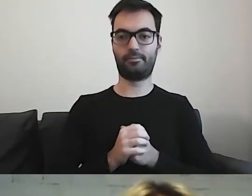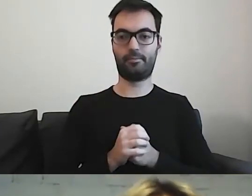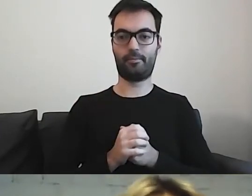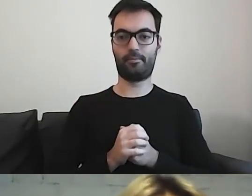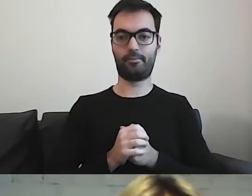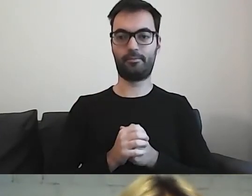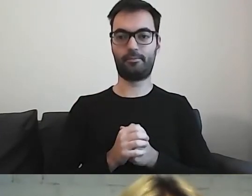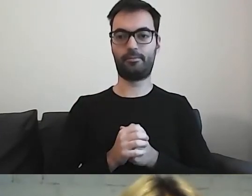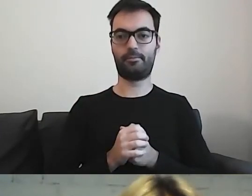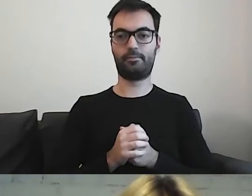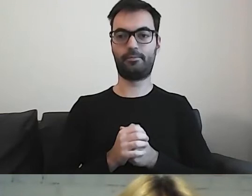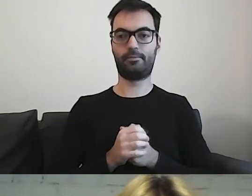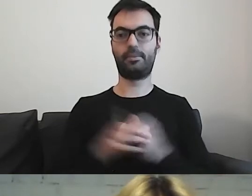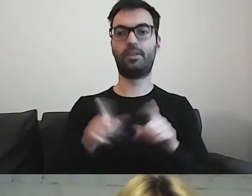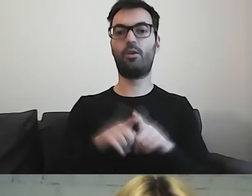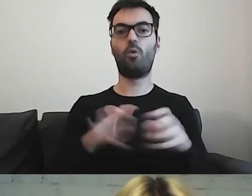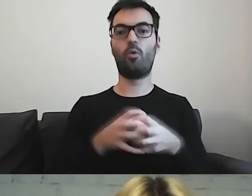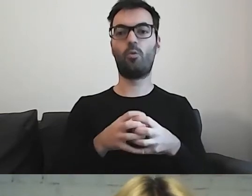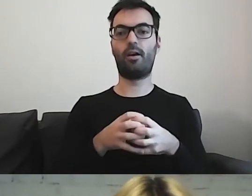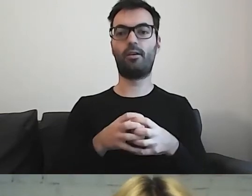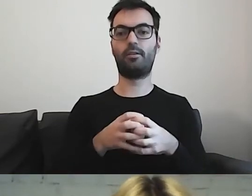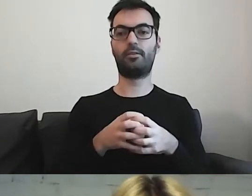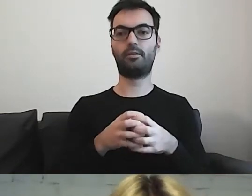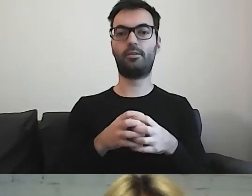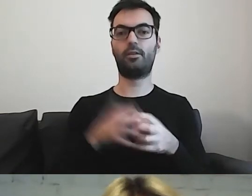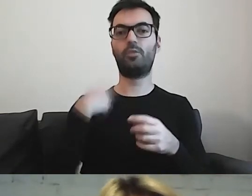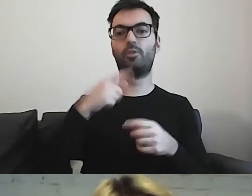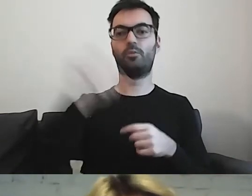Przywołana grupa osób, które przyjeżdżają do naszego kraju,